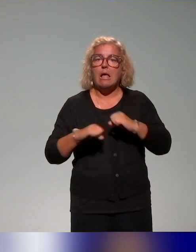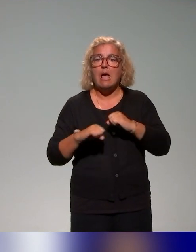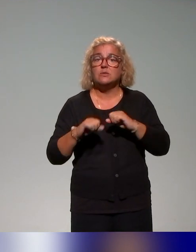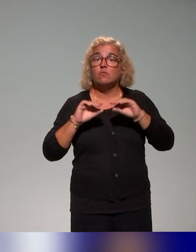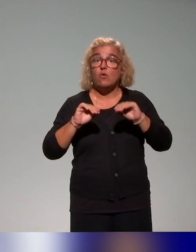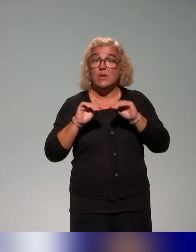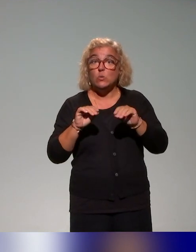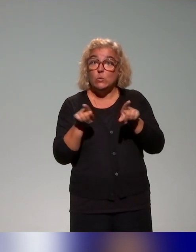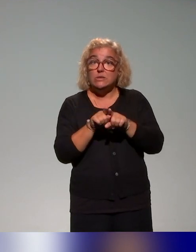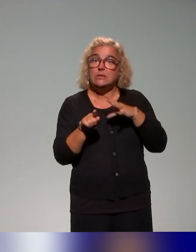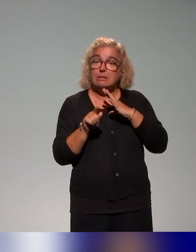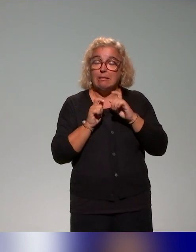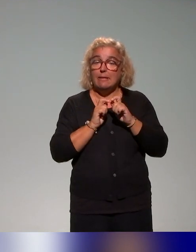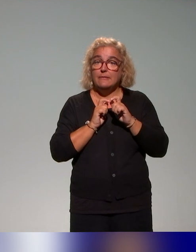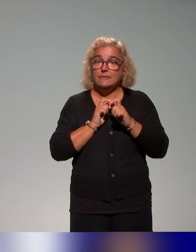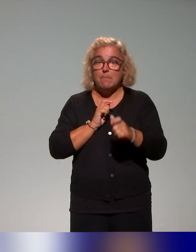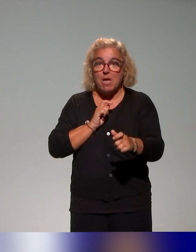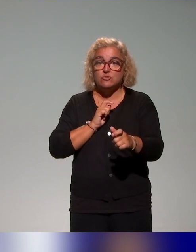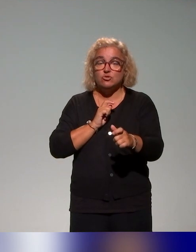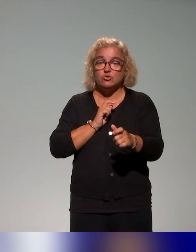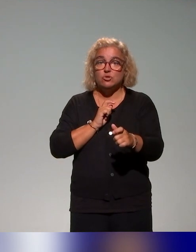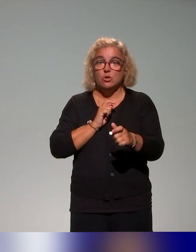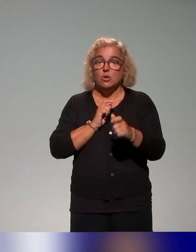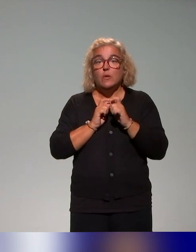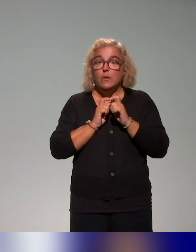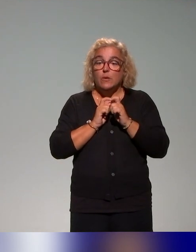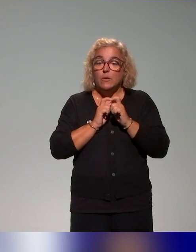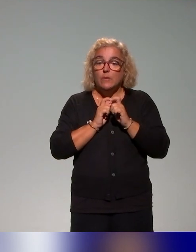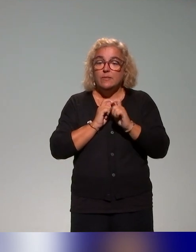une démarche qu'on met en place au niveau aussi de l'Institut Français